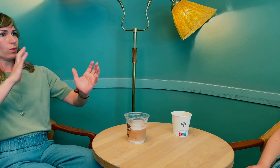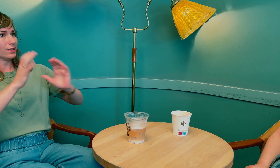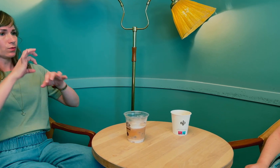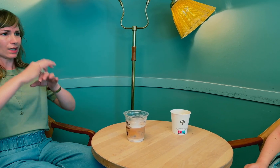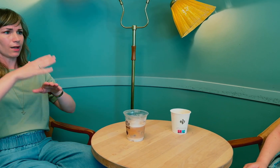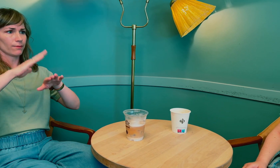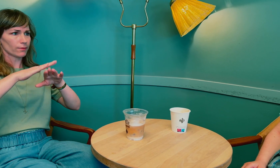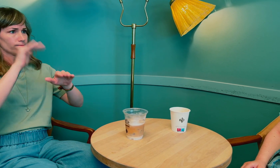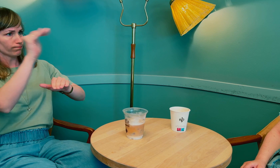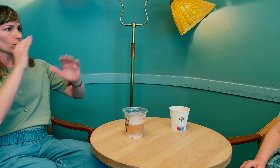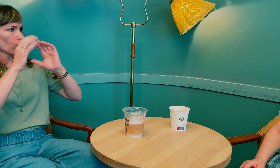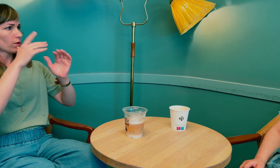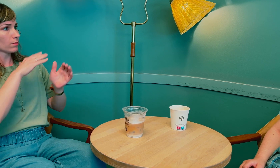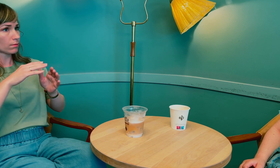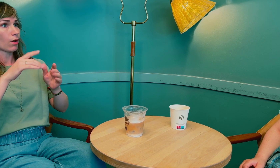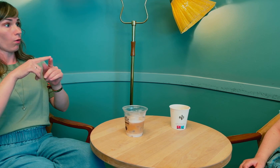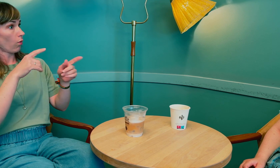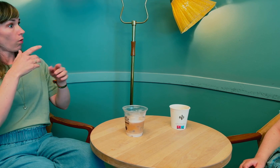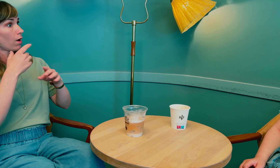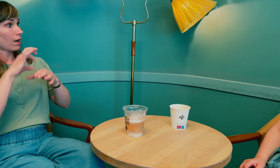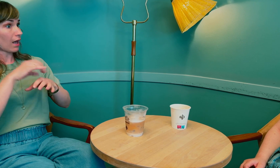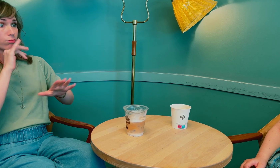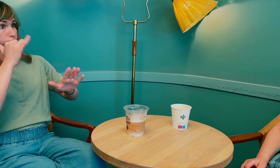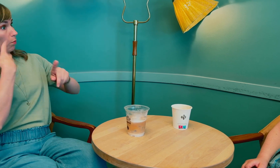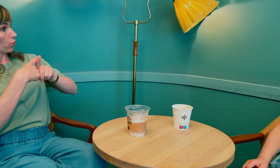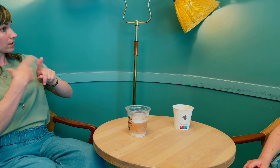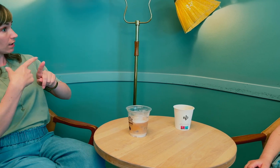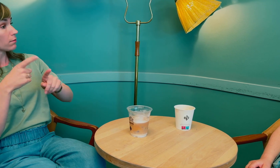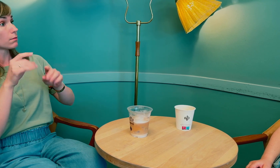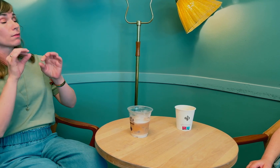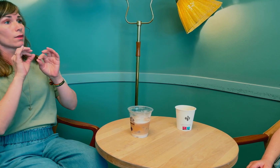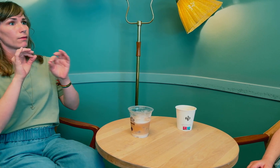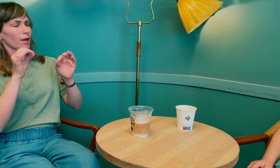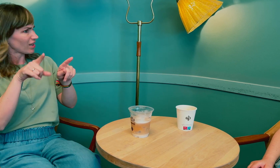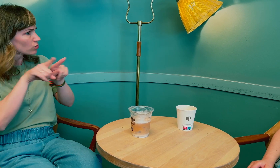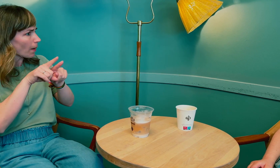God situasjon hos legen, si ifra på forhånd om kommunikasjon og så videre, samt at legen var positivt innstilt …